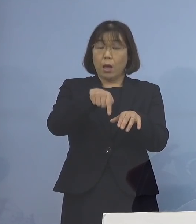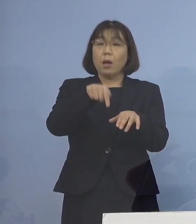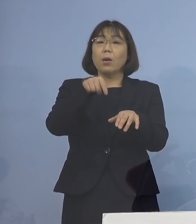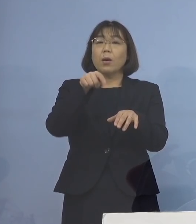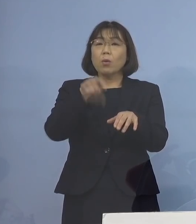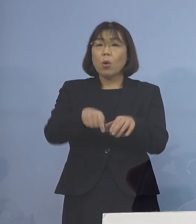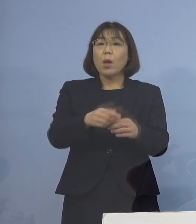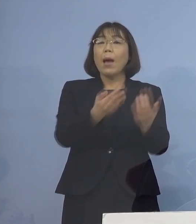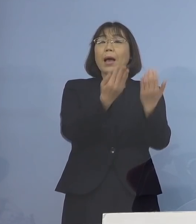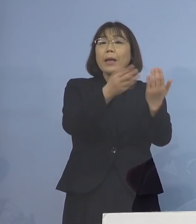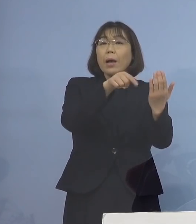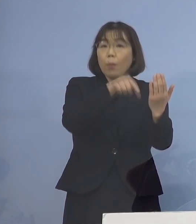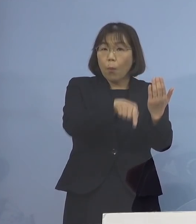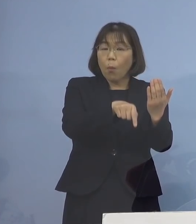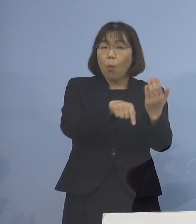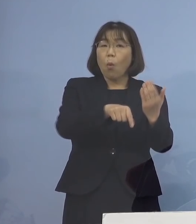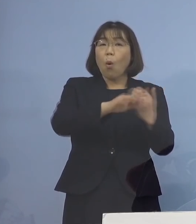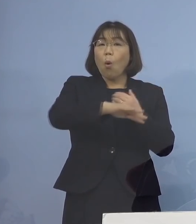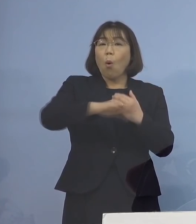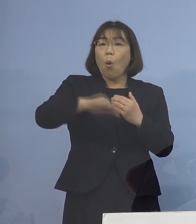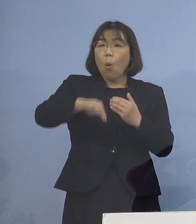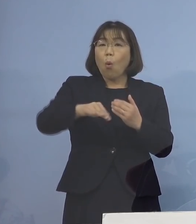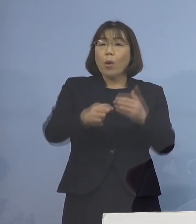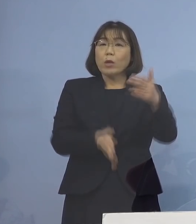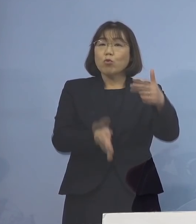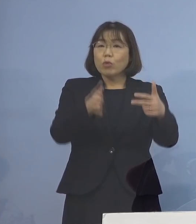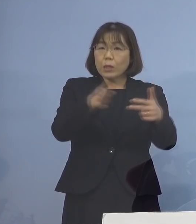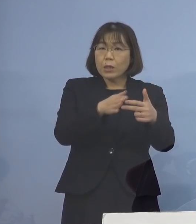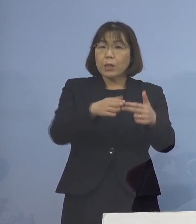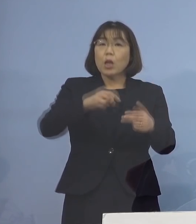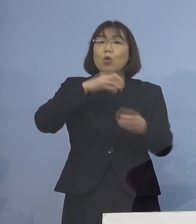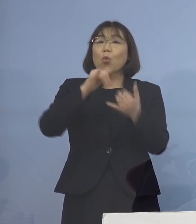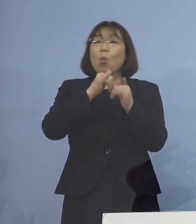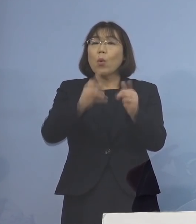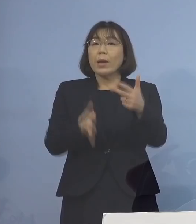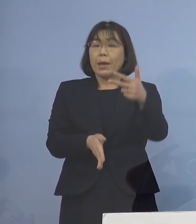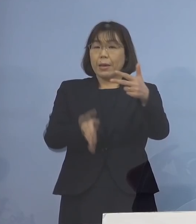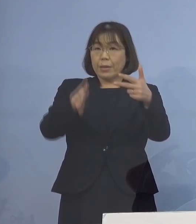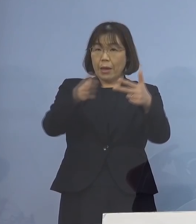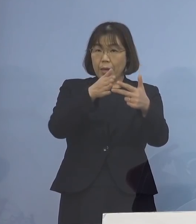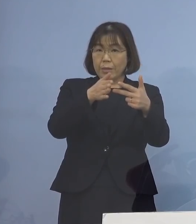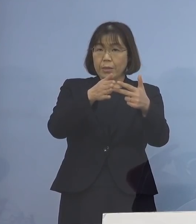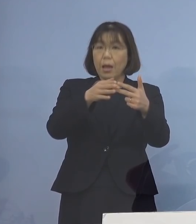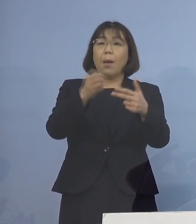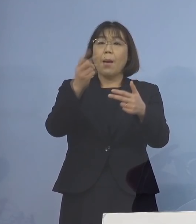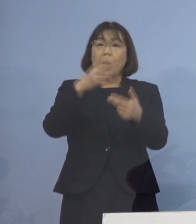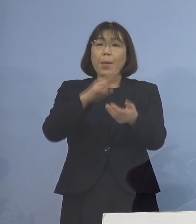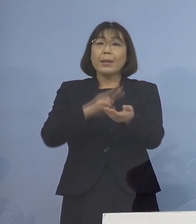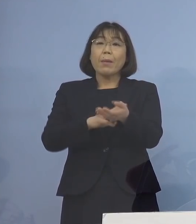学校、保育施設、高齢者施設 あるいは医療機関など